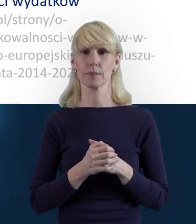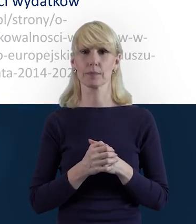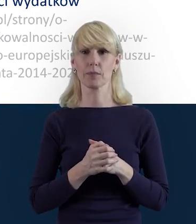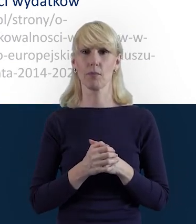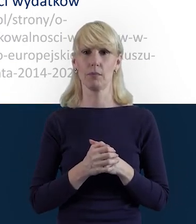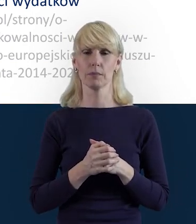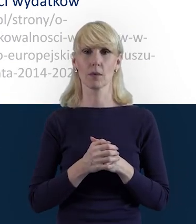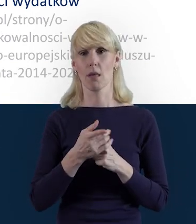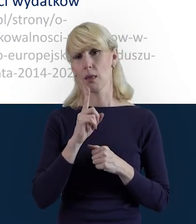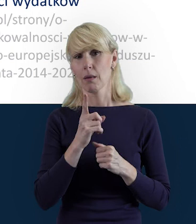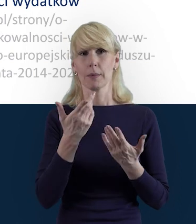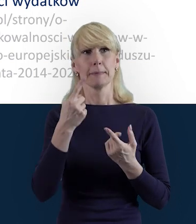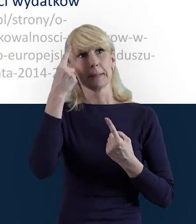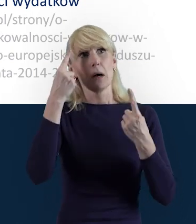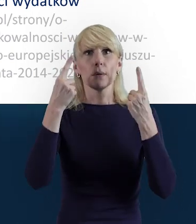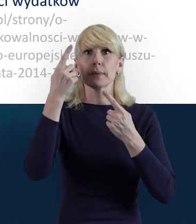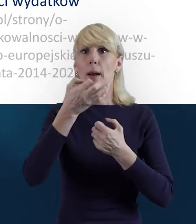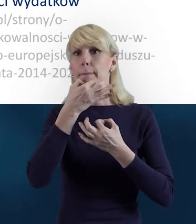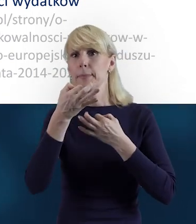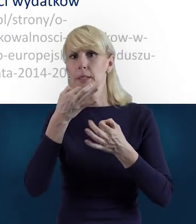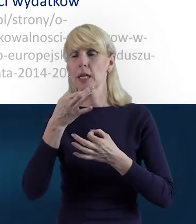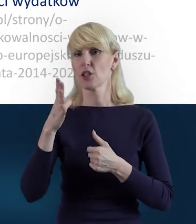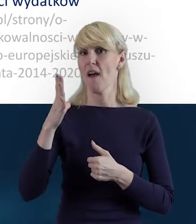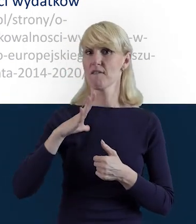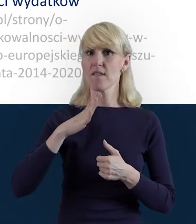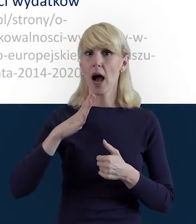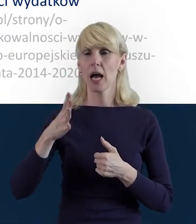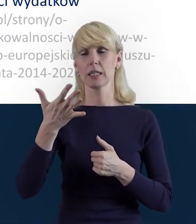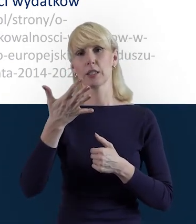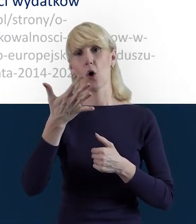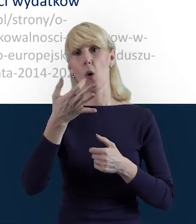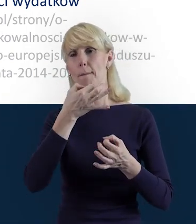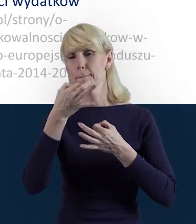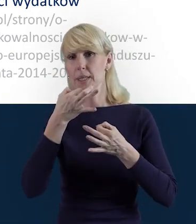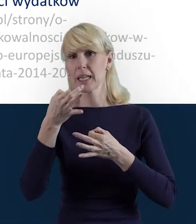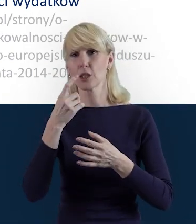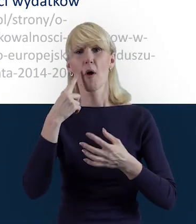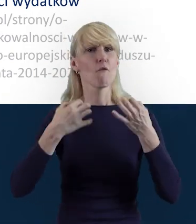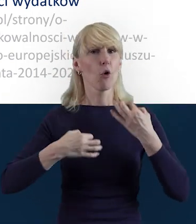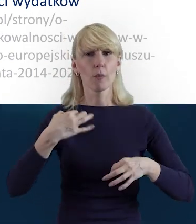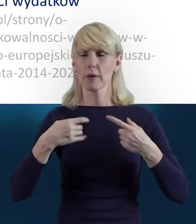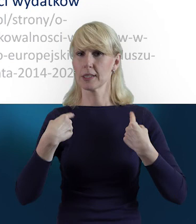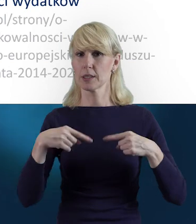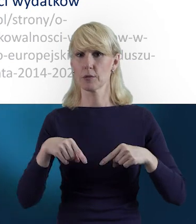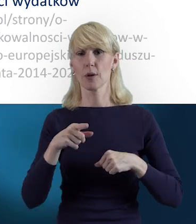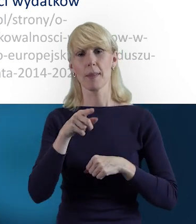może się nasuwać wiele pytań, więc warto pytać, rozwiewać wątpliwości, tak żeby ta praca była płynna